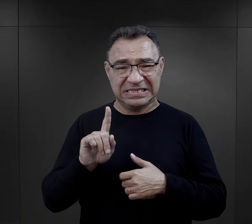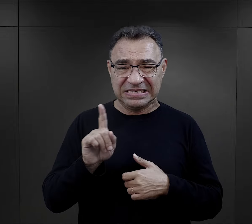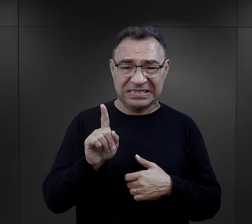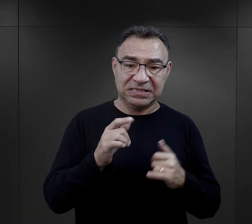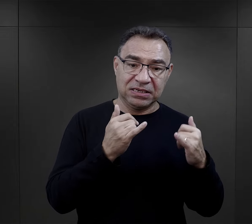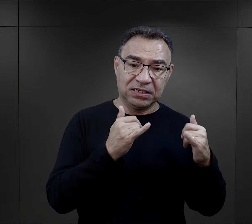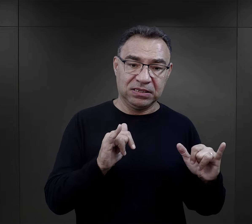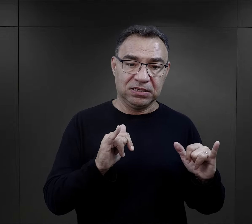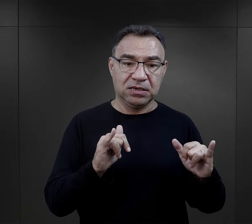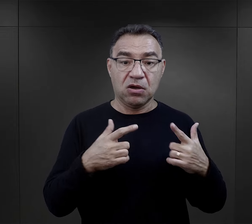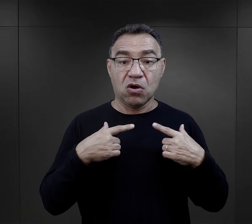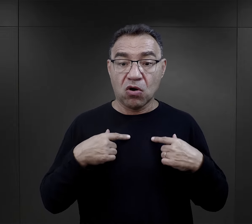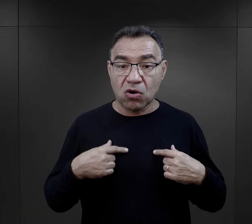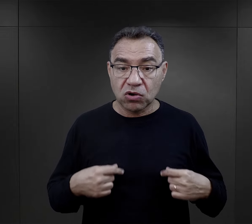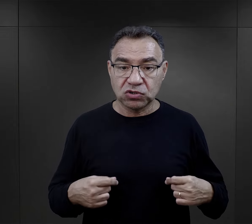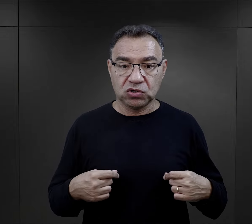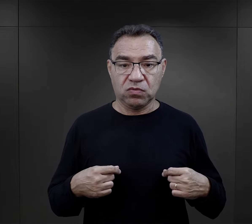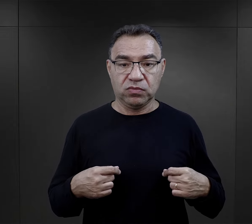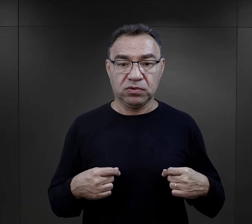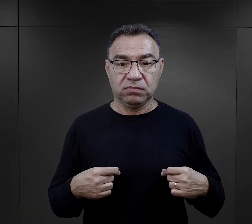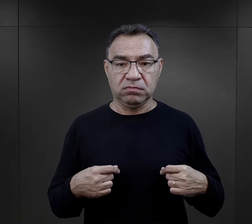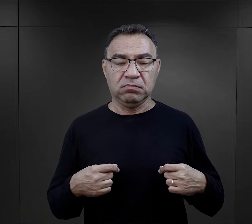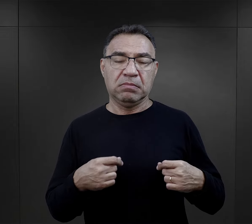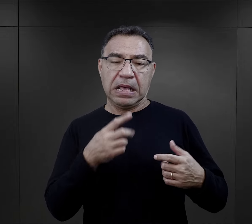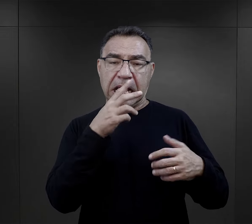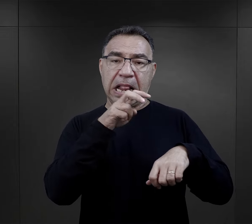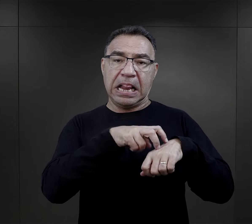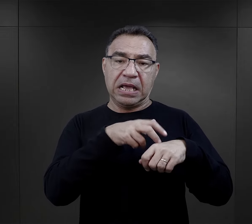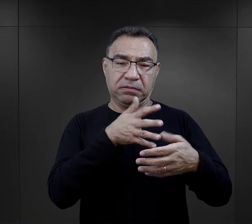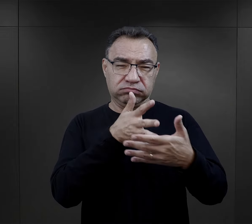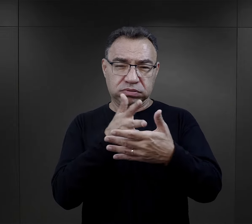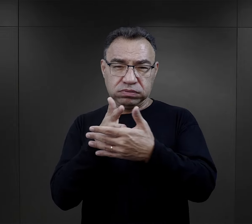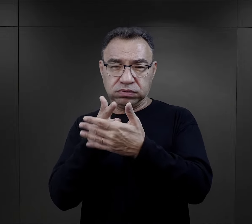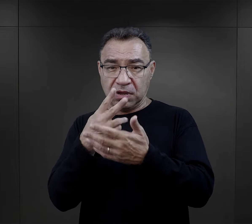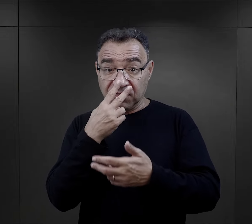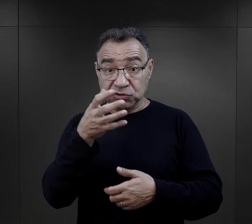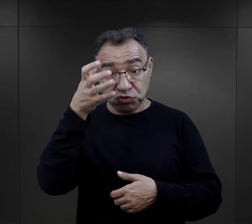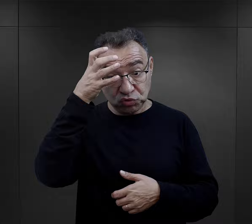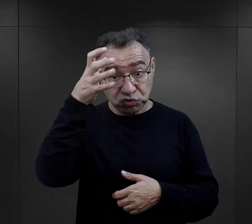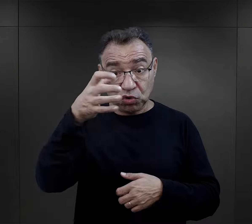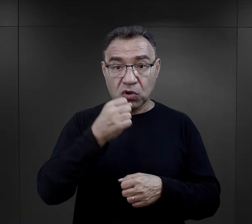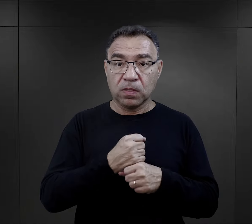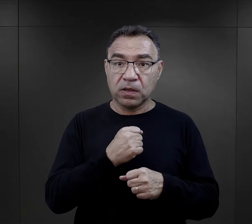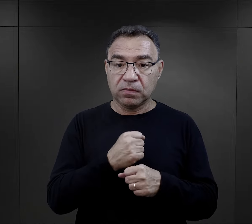Właśnie ci, którzy zostali uznani przez lekarza za zdolnych do pracy,